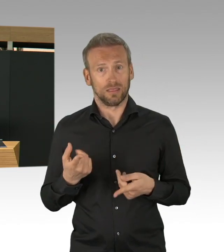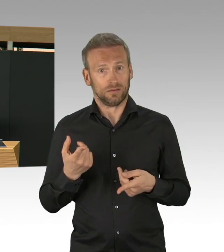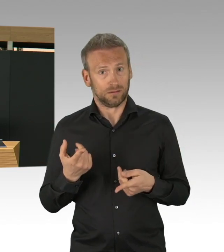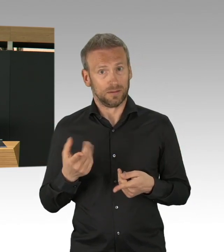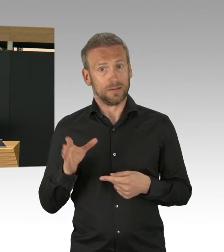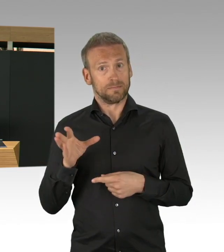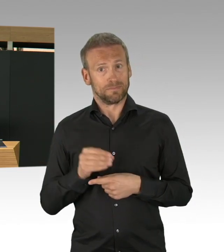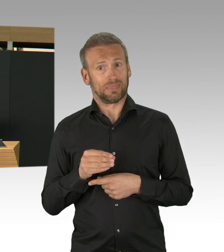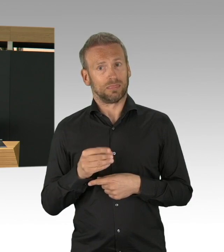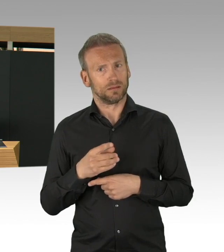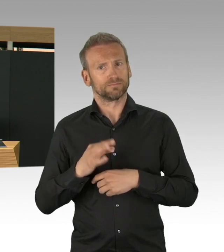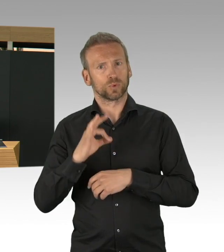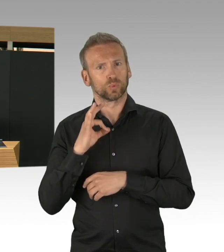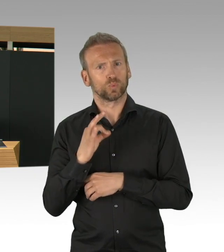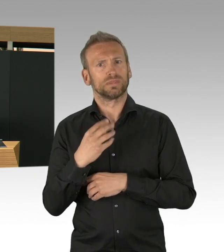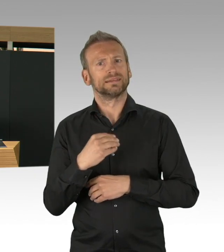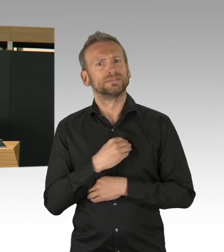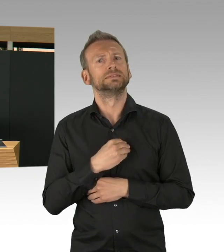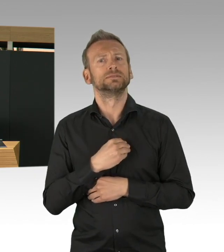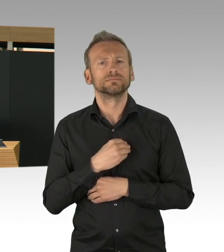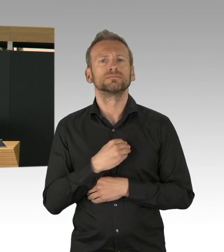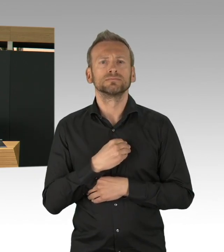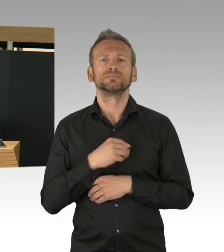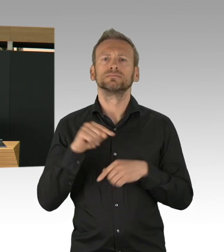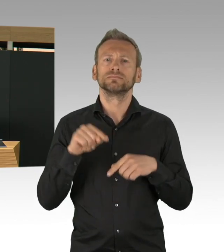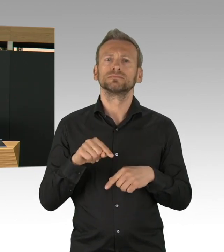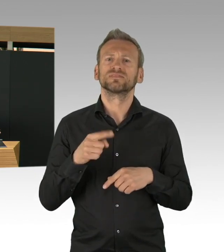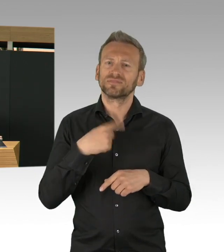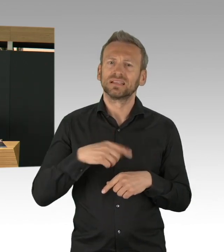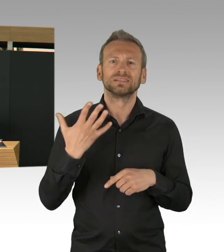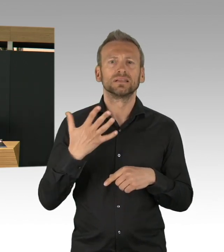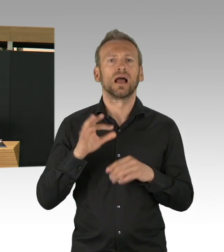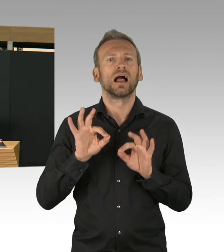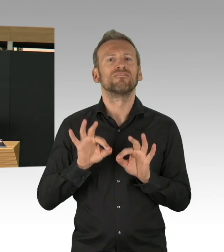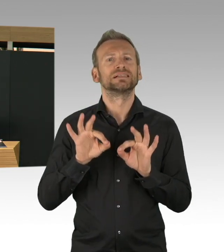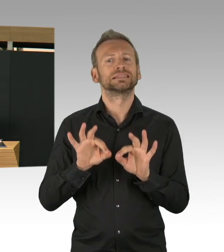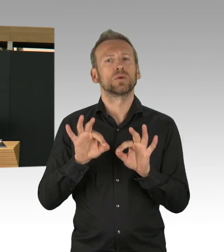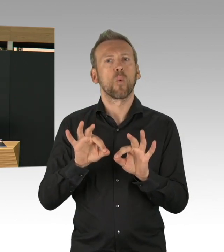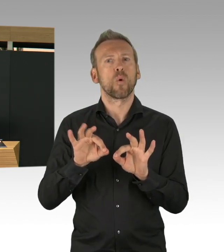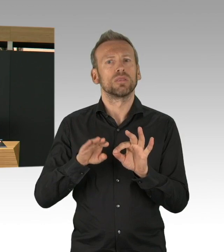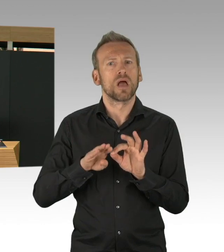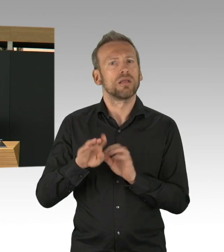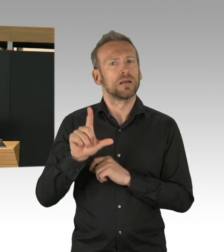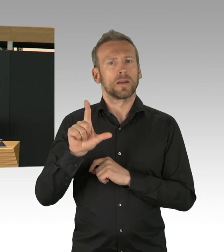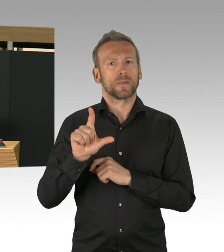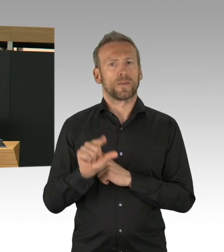im Vergleich zu 3,8 % ist etwas geringer, aber das will ich an dieser Stelle auch sagen, das ist absolut kein Grund zur Entwarnung,